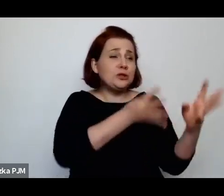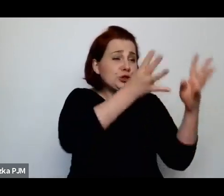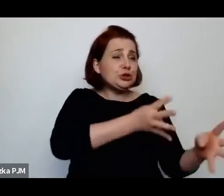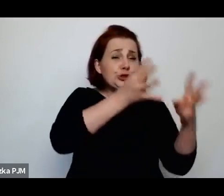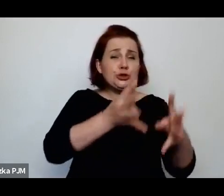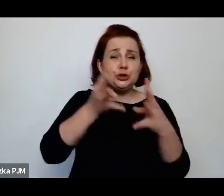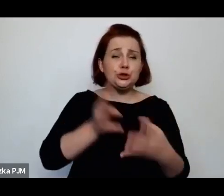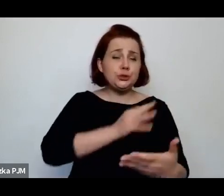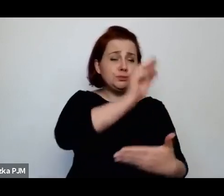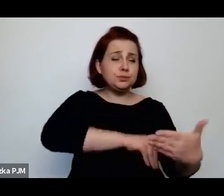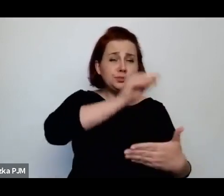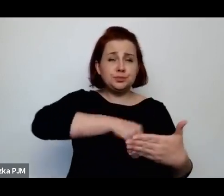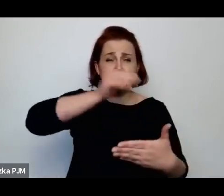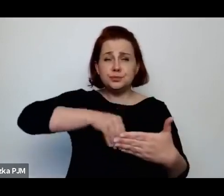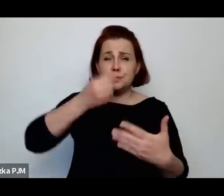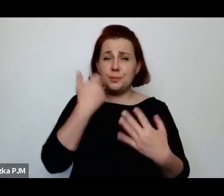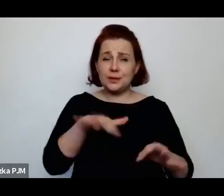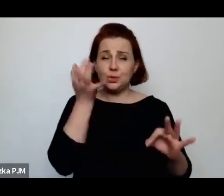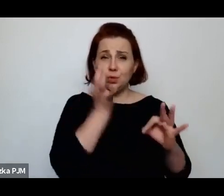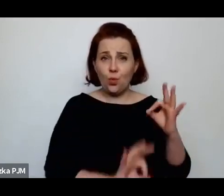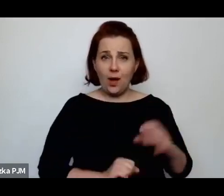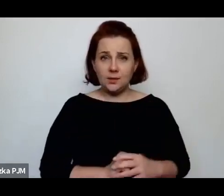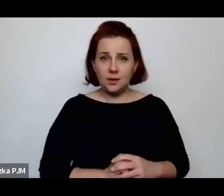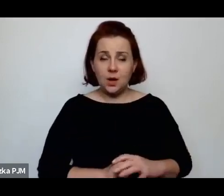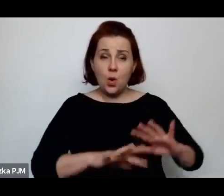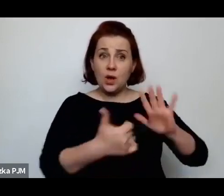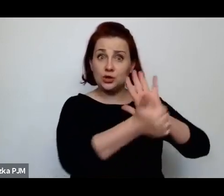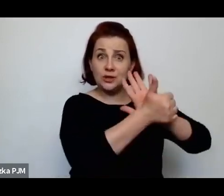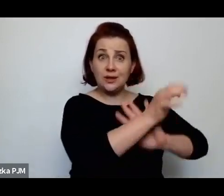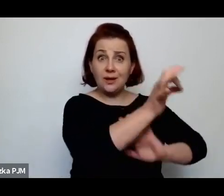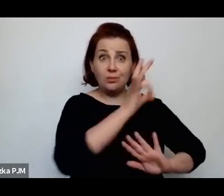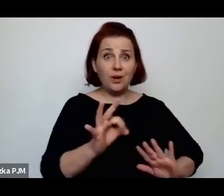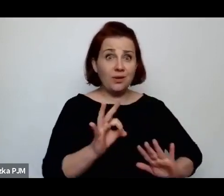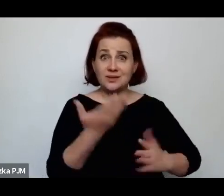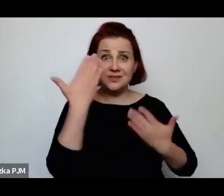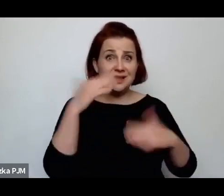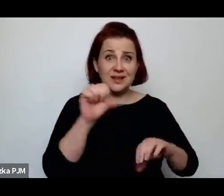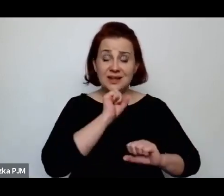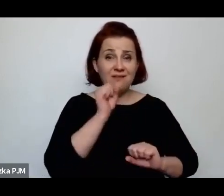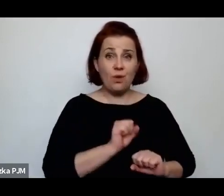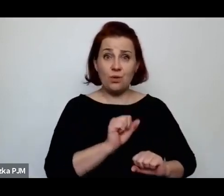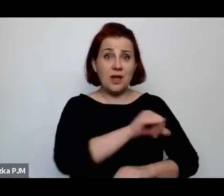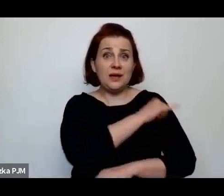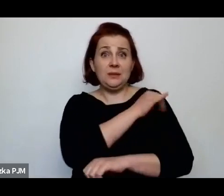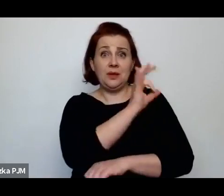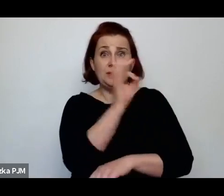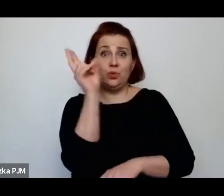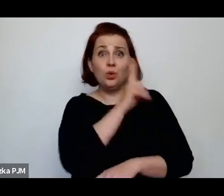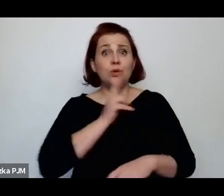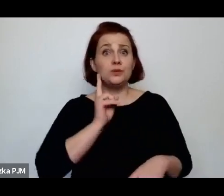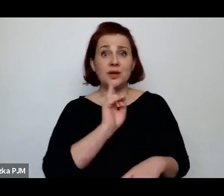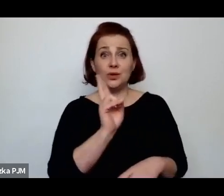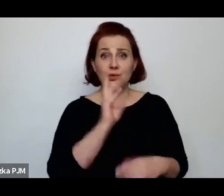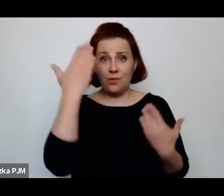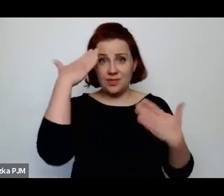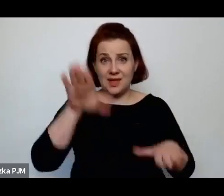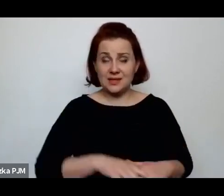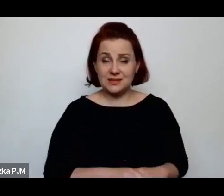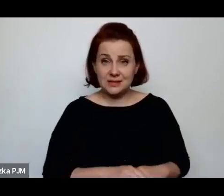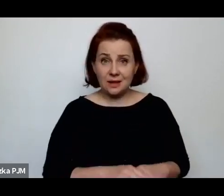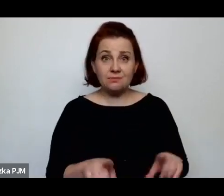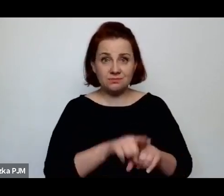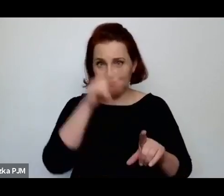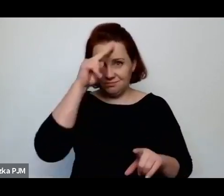że 16% nie znało imion swoich rodziców – szczególnie ojców